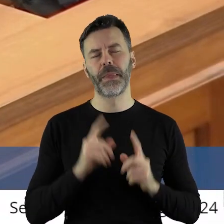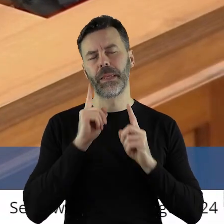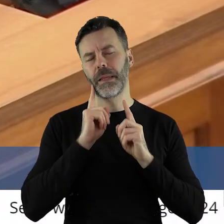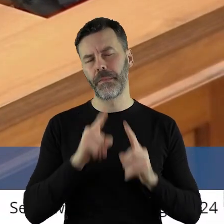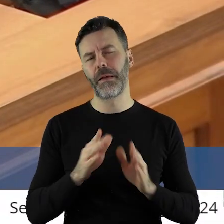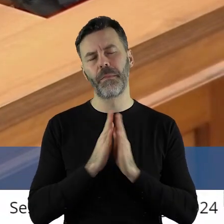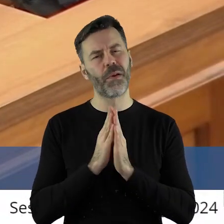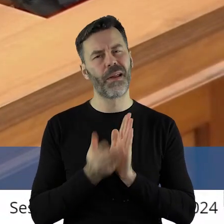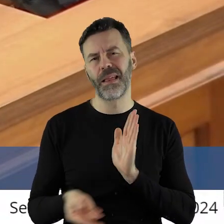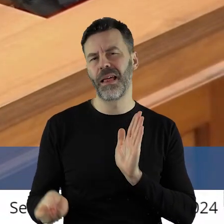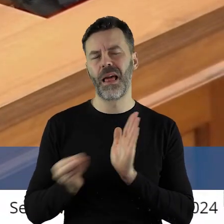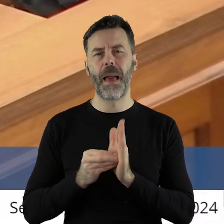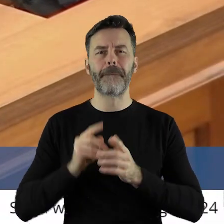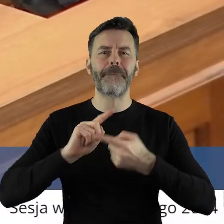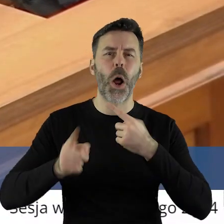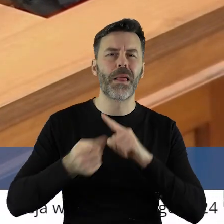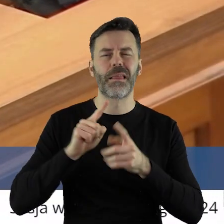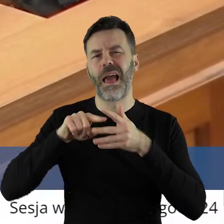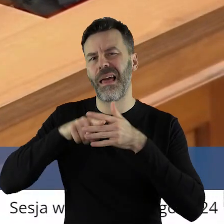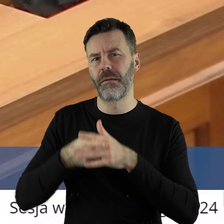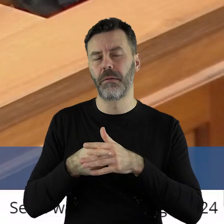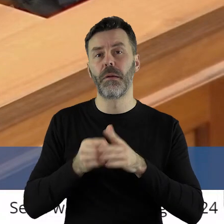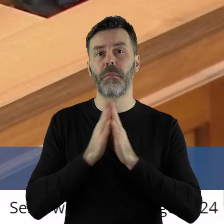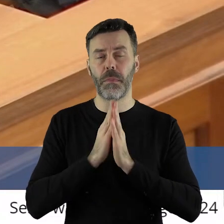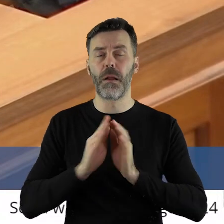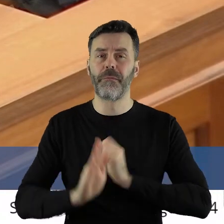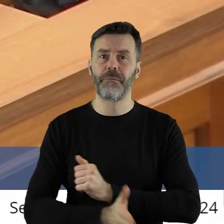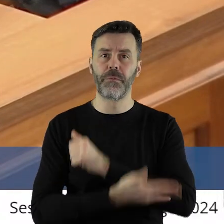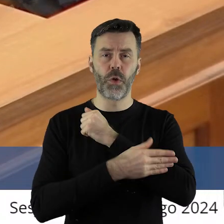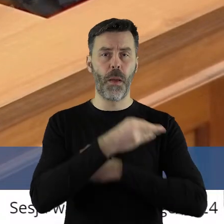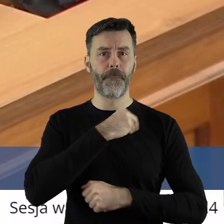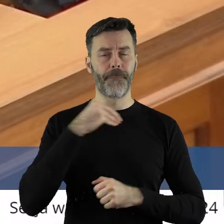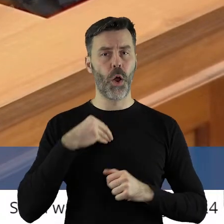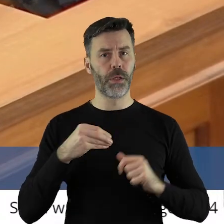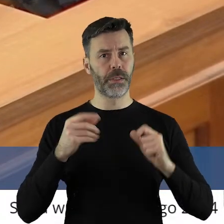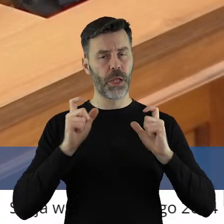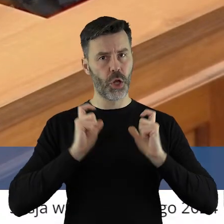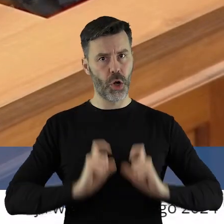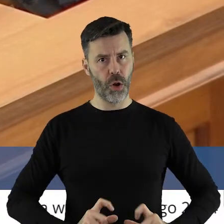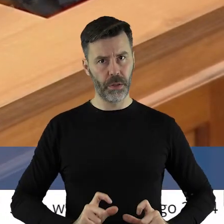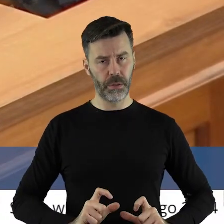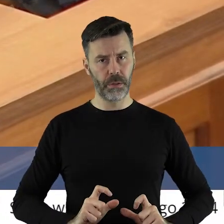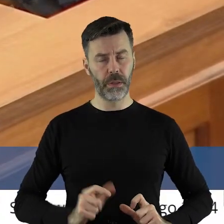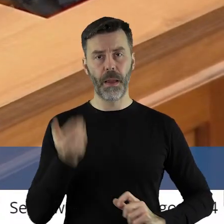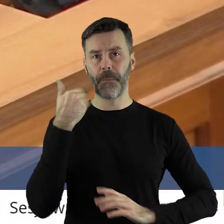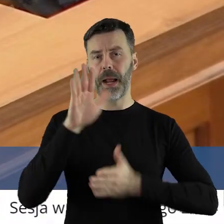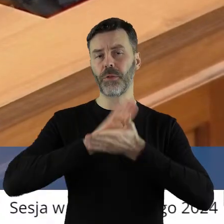Naprawdę, proszę, nie upolityczniajmy. Wesprzyjmy polskich rolników.